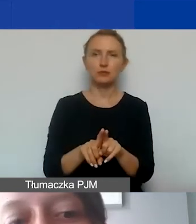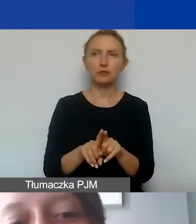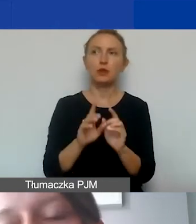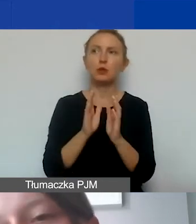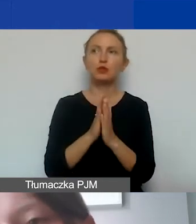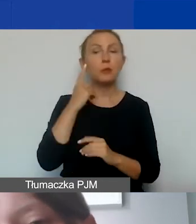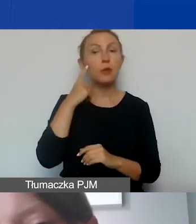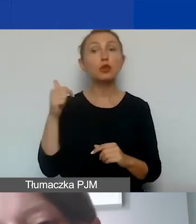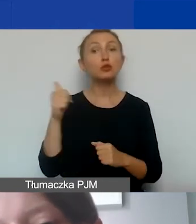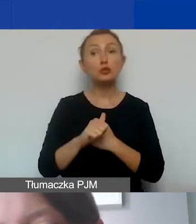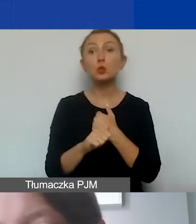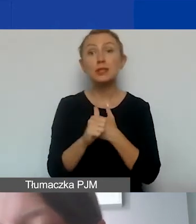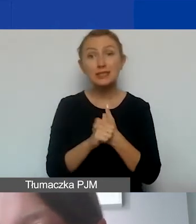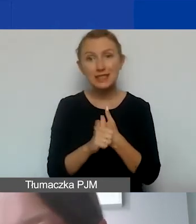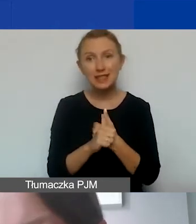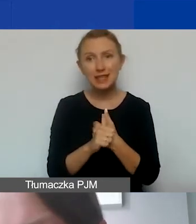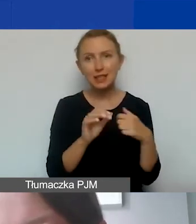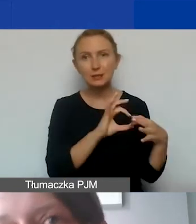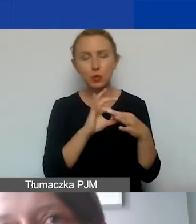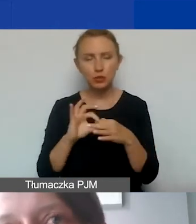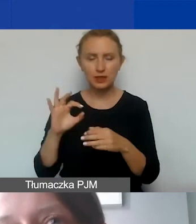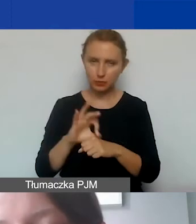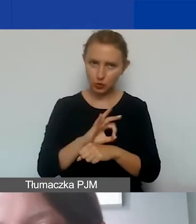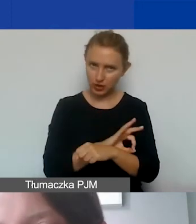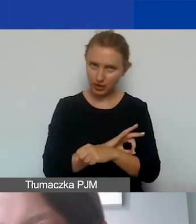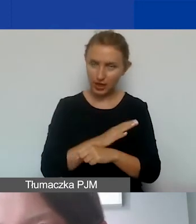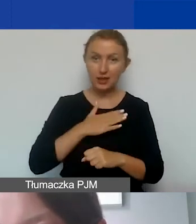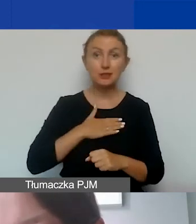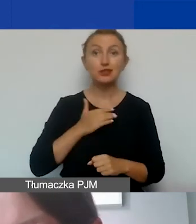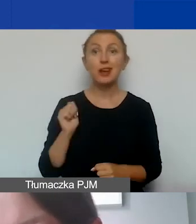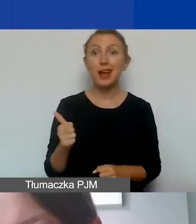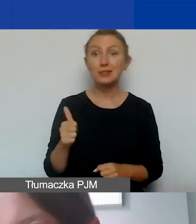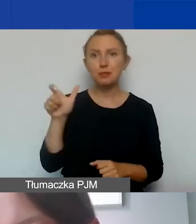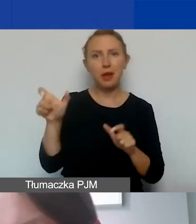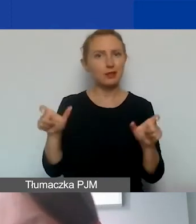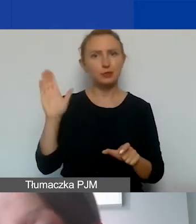że musi to być uzasadnione i spójne z projektem. Nasi eksperci będą to szczególnie sprawdzać.